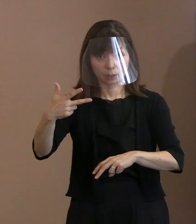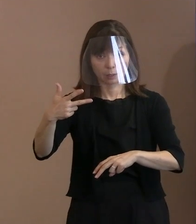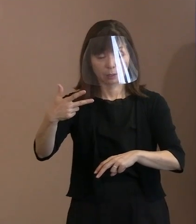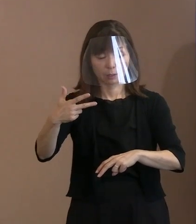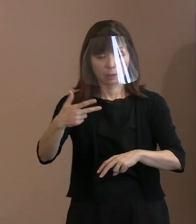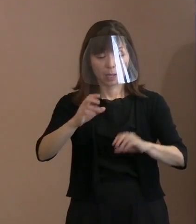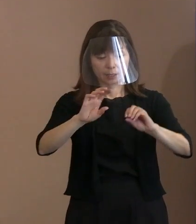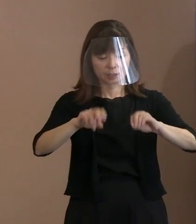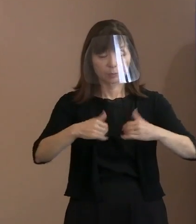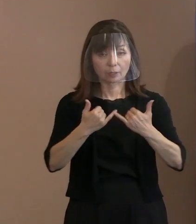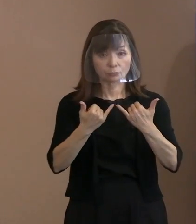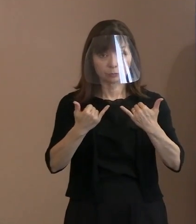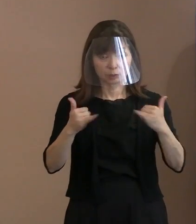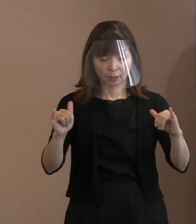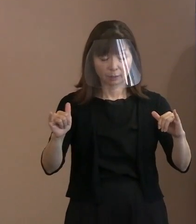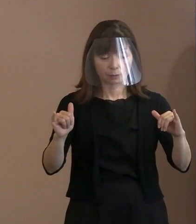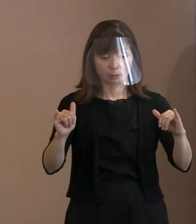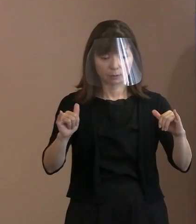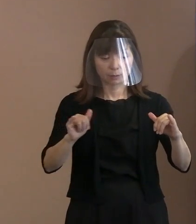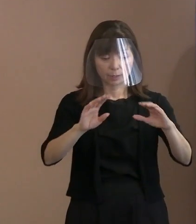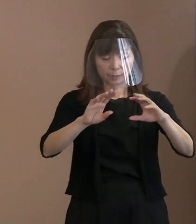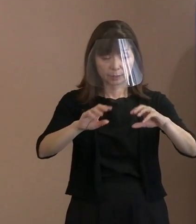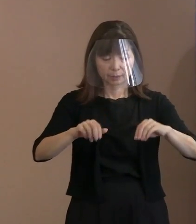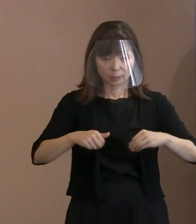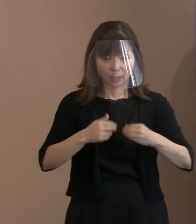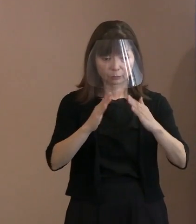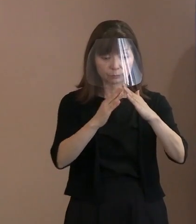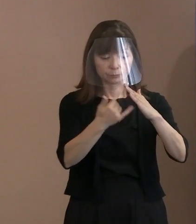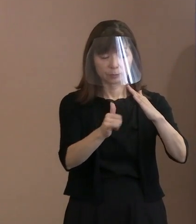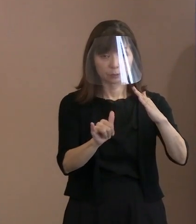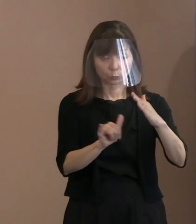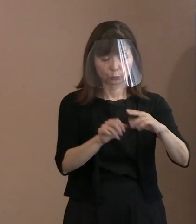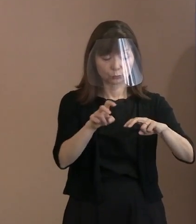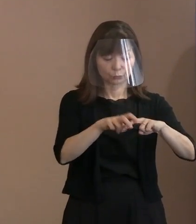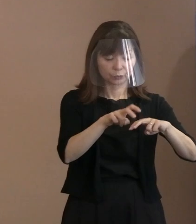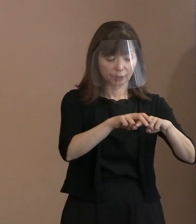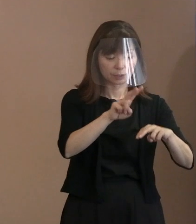被爆者とか被爆者遺族席で27(名)､